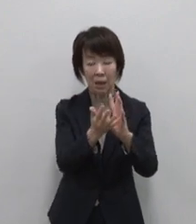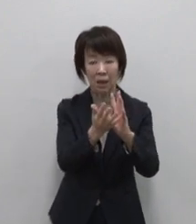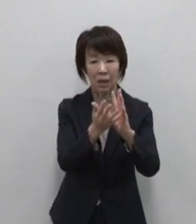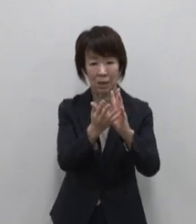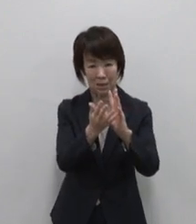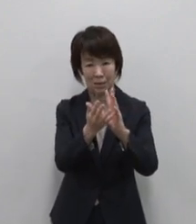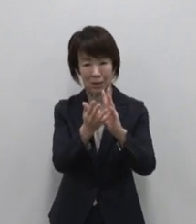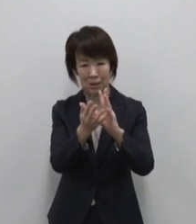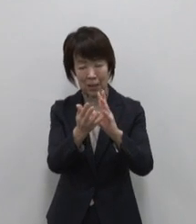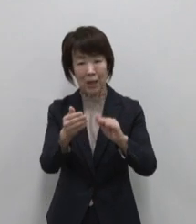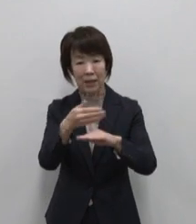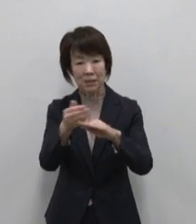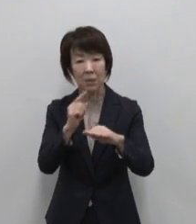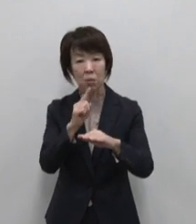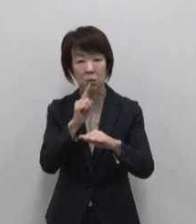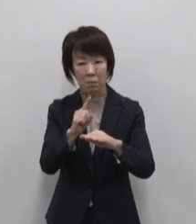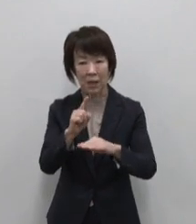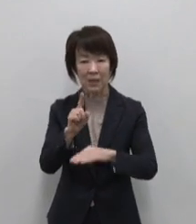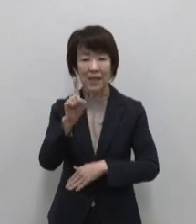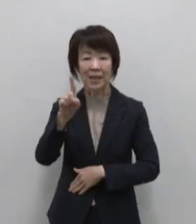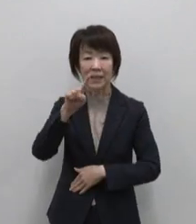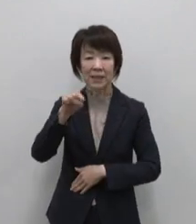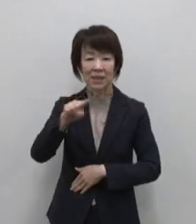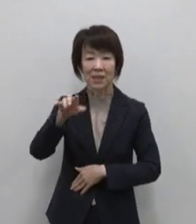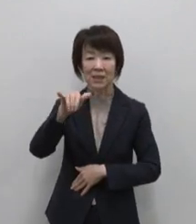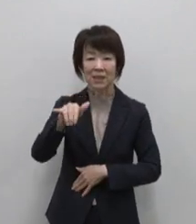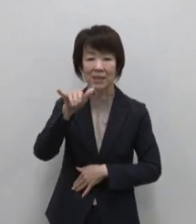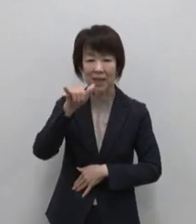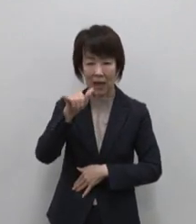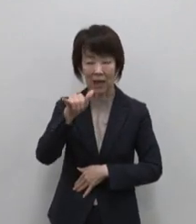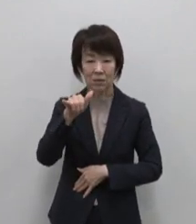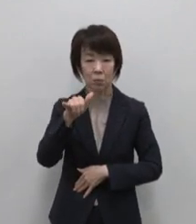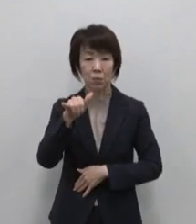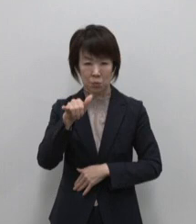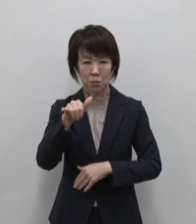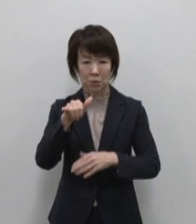島言葉でひんぎゃと呼ばれる 火山性噴気孔など